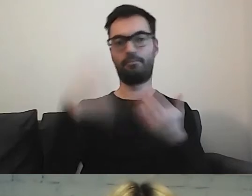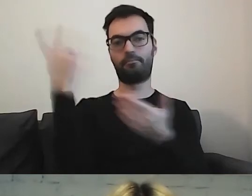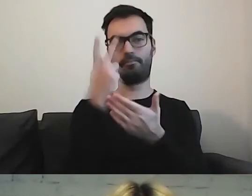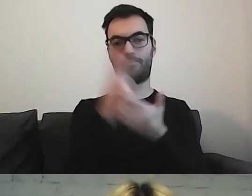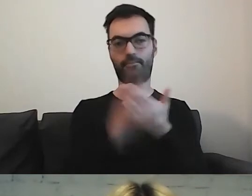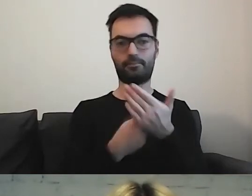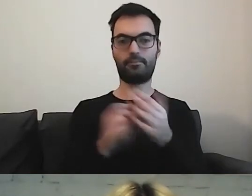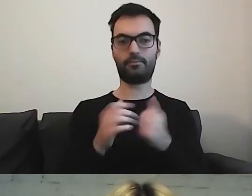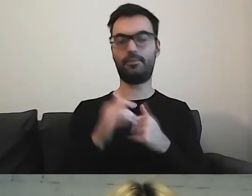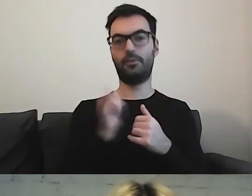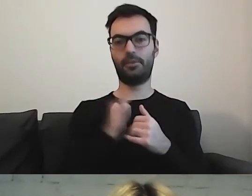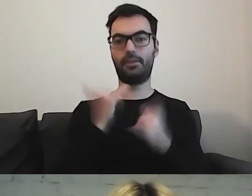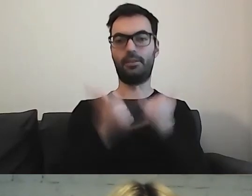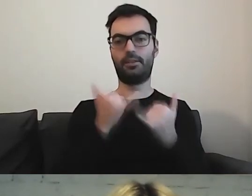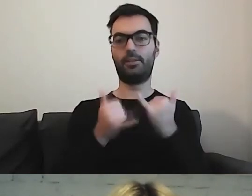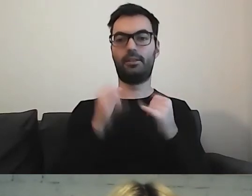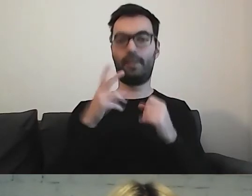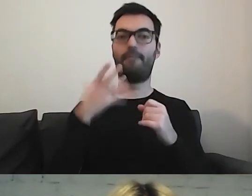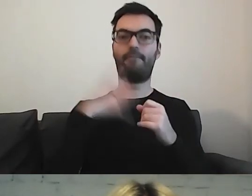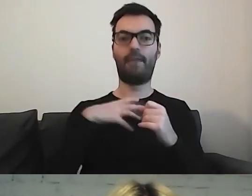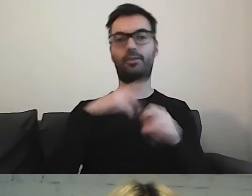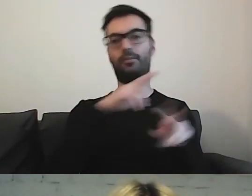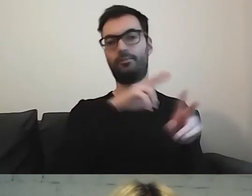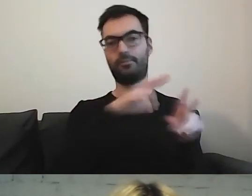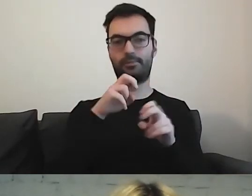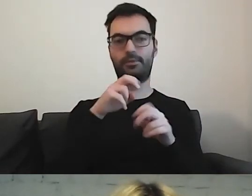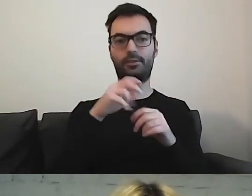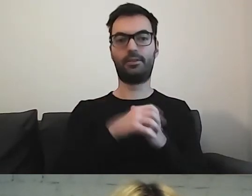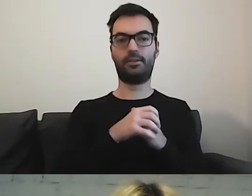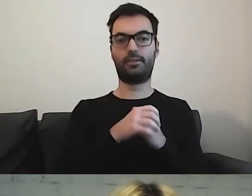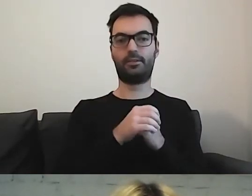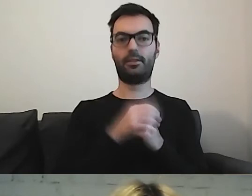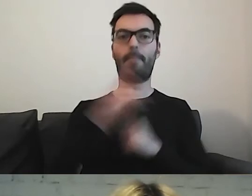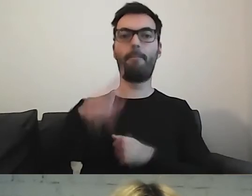Stwierdziłam, że warto czerpać wiedzę od ministerstw.